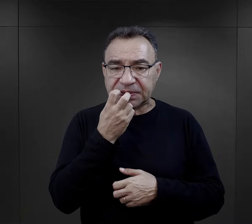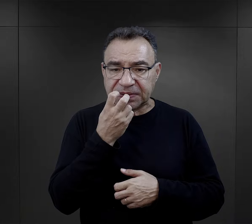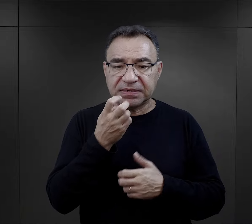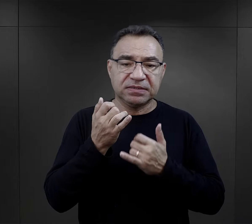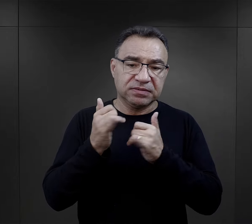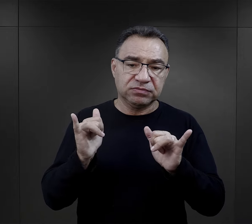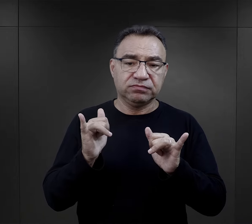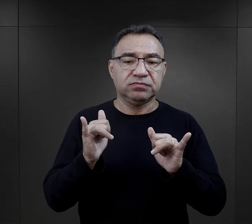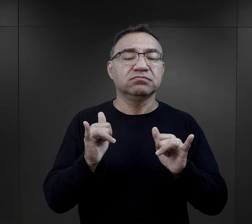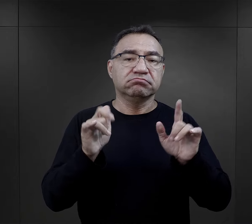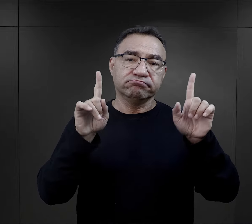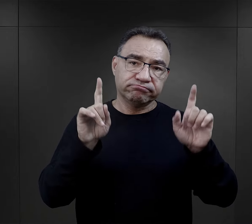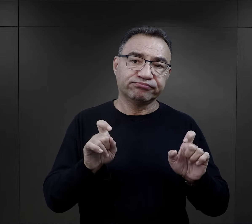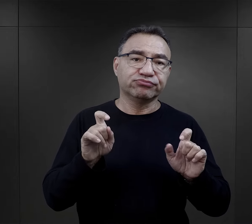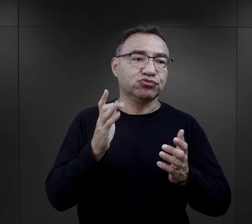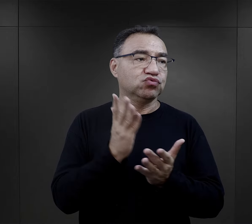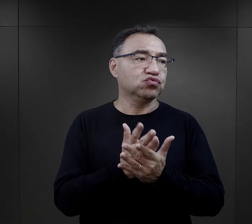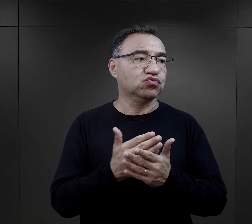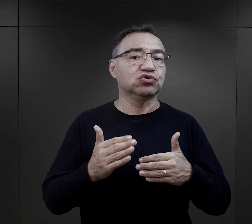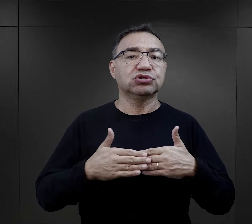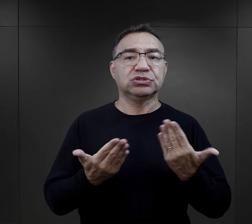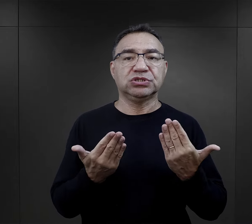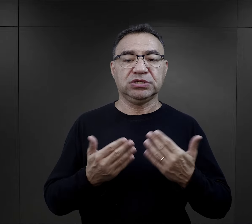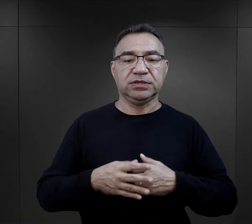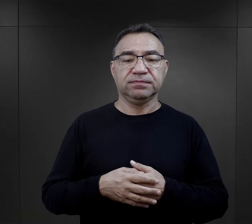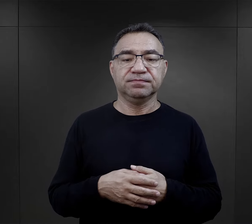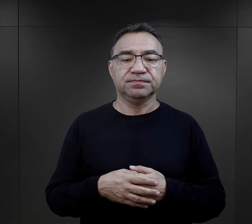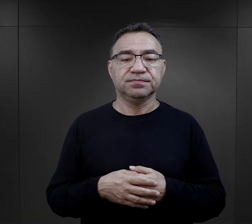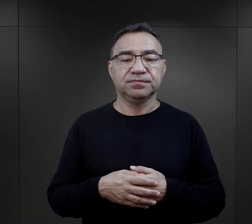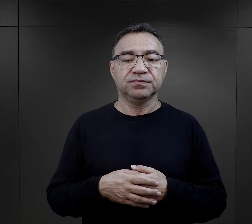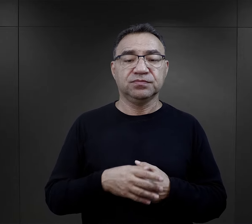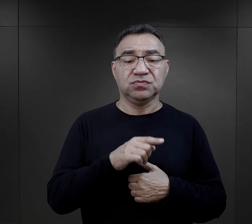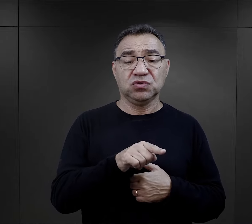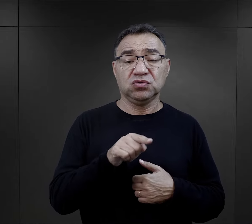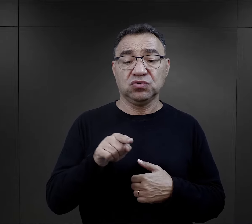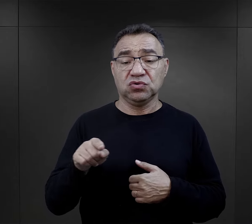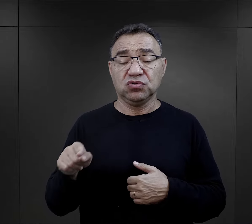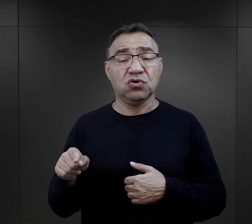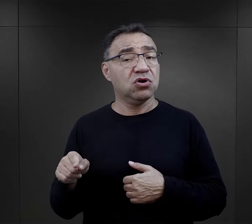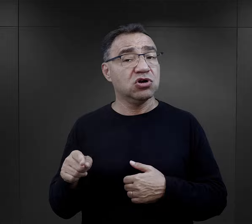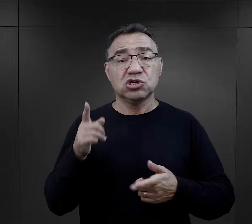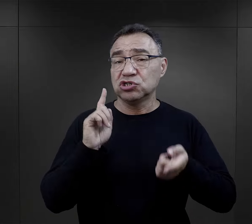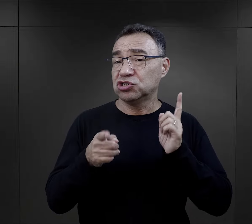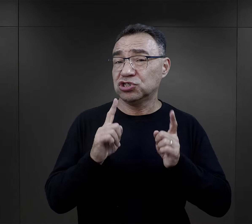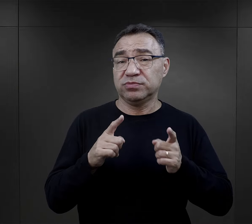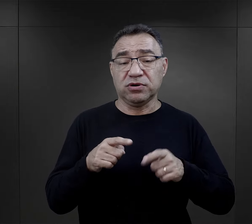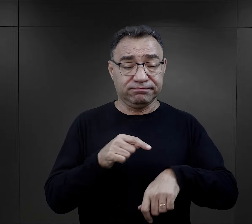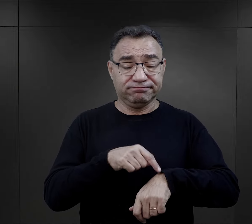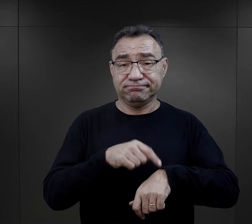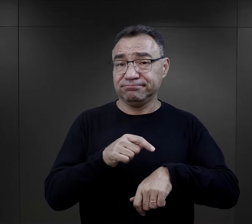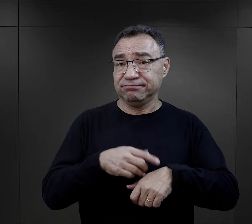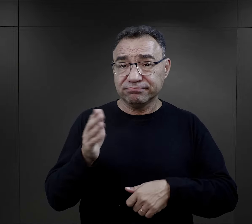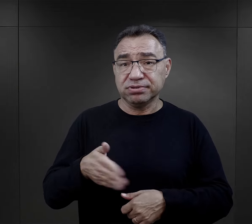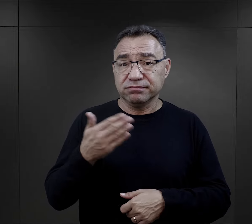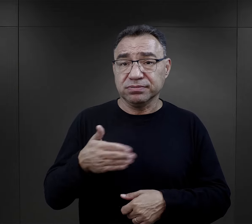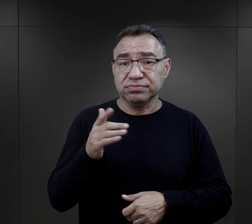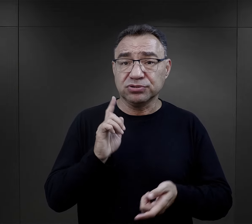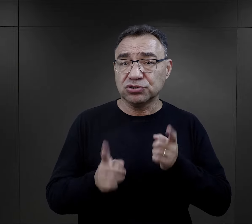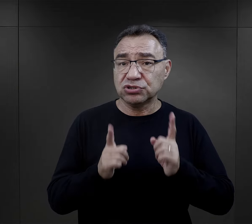albo w jakiś inny sposób informowały o rozpoczęciu się dnia. Wszystkie czynności należało wykonywać w pośpiechu,